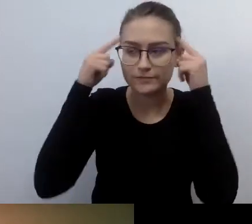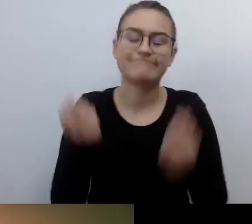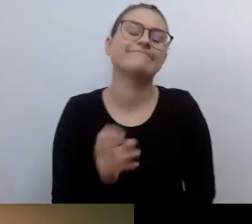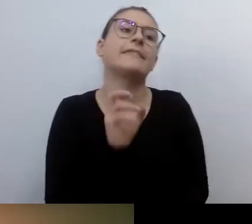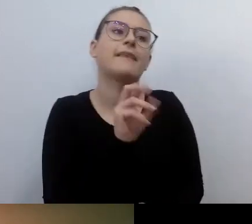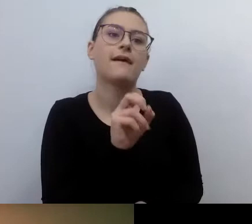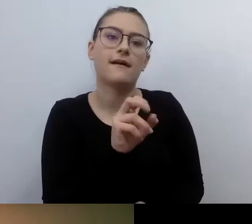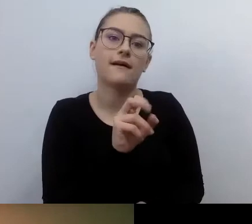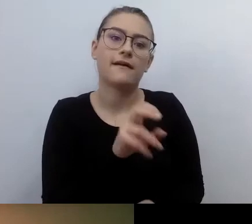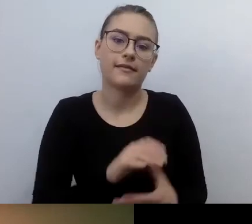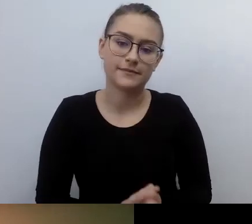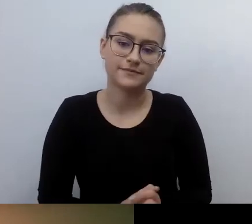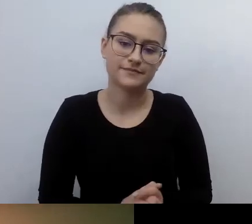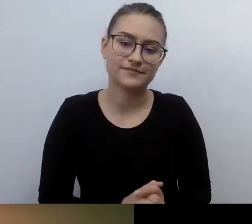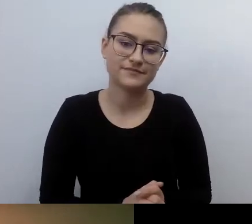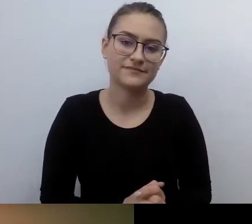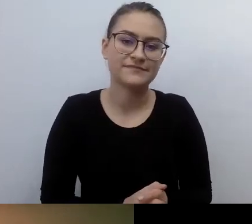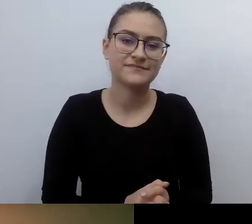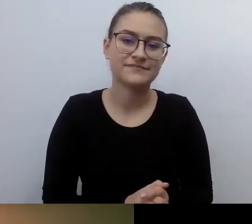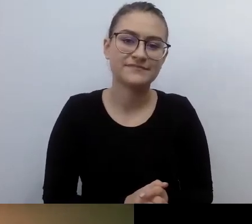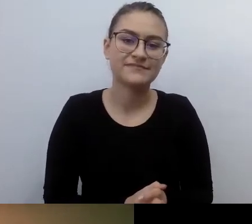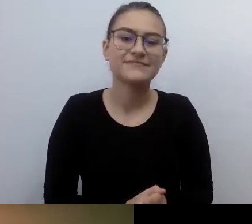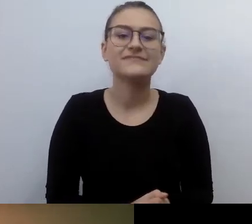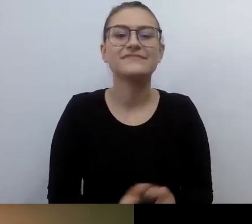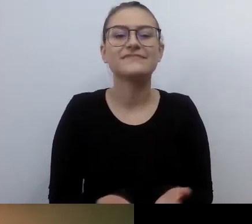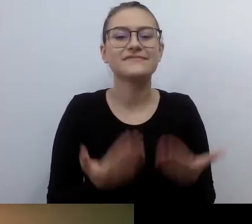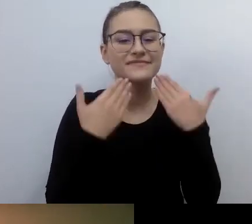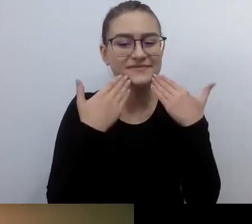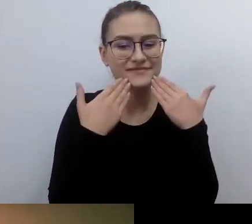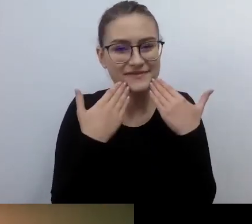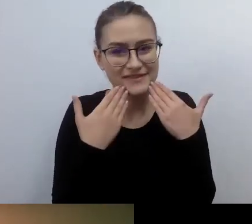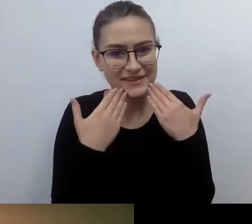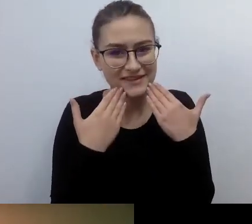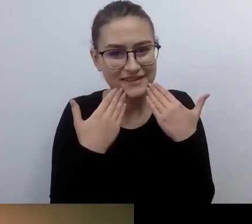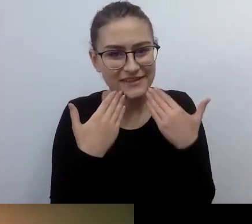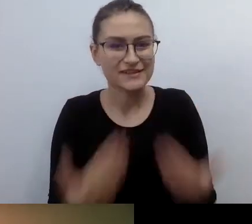Dziękuję za te wszystkie wielkie słowa pod moim adresem.